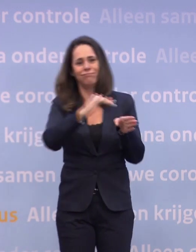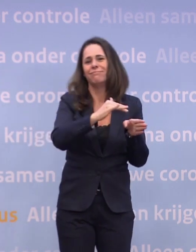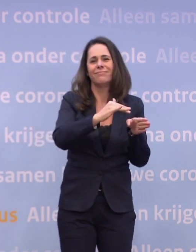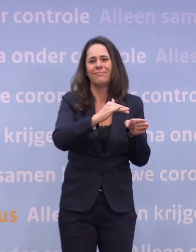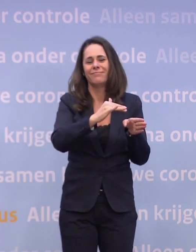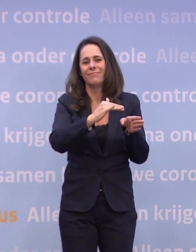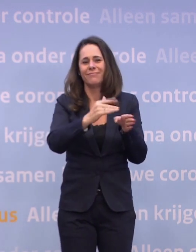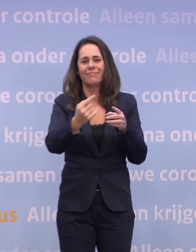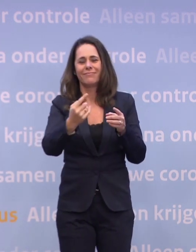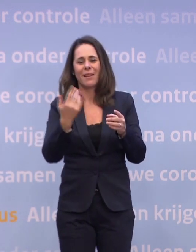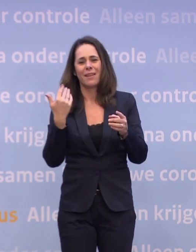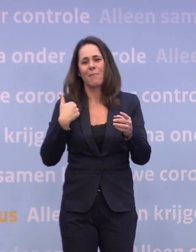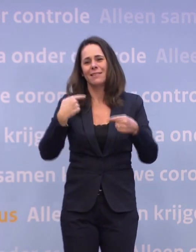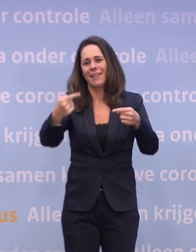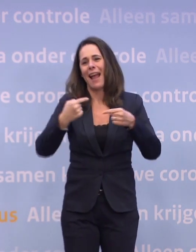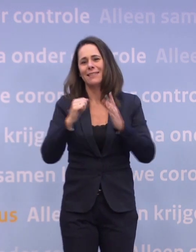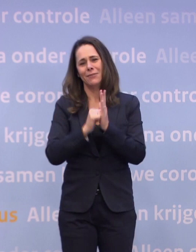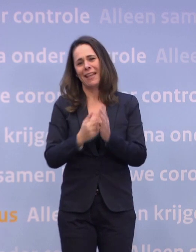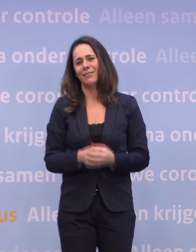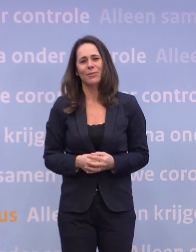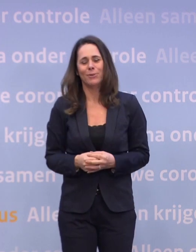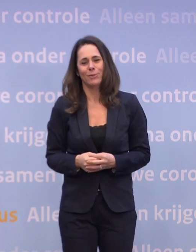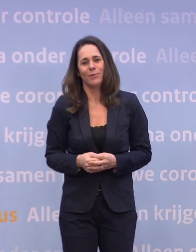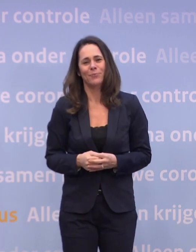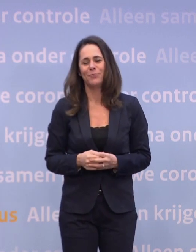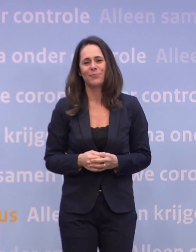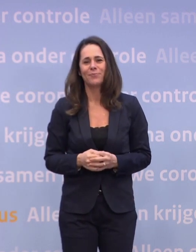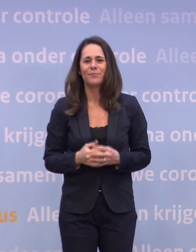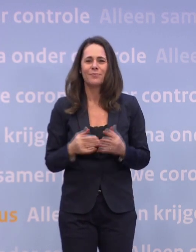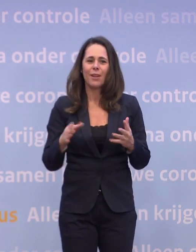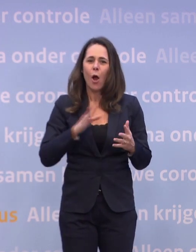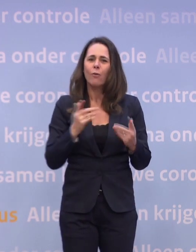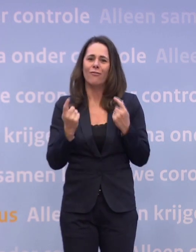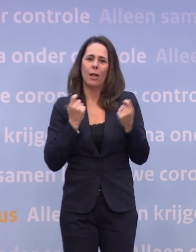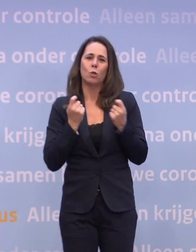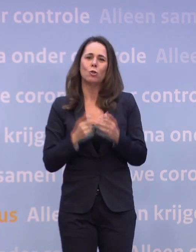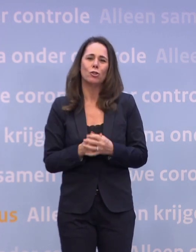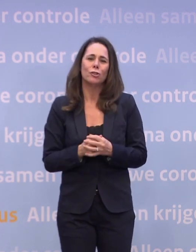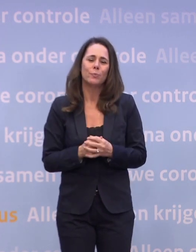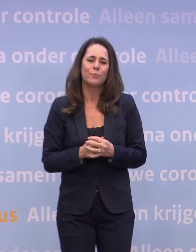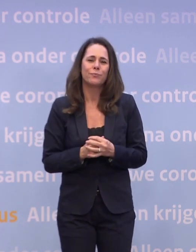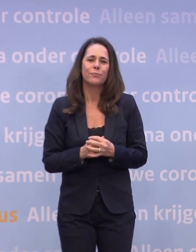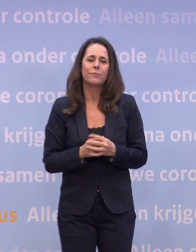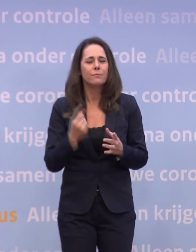...dan krijg je nogal wat traffic waarschijnlijk in het weekend. En dat geldt ook voor winkels, hè. Dus je moet oppassen, denk ik...